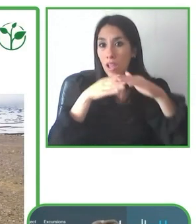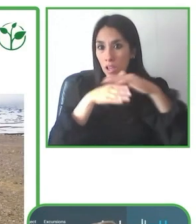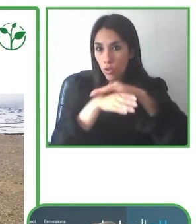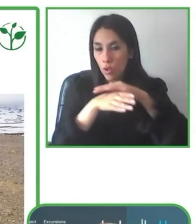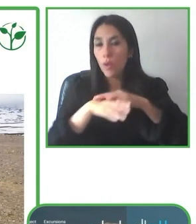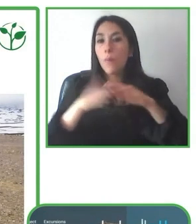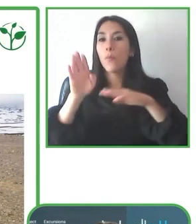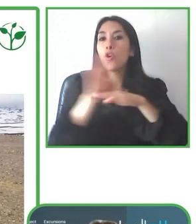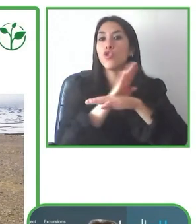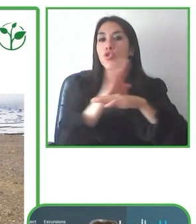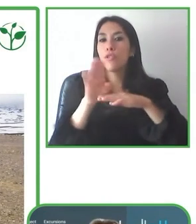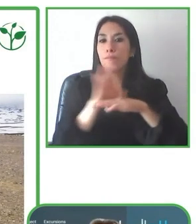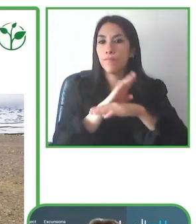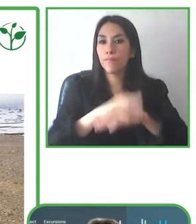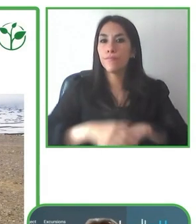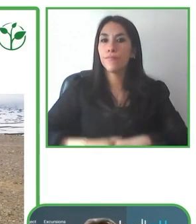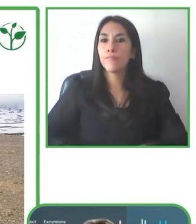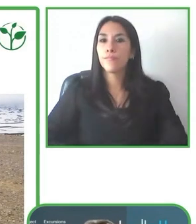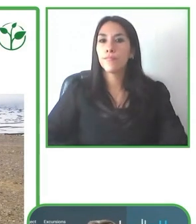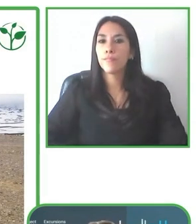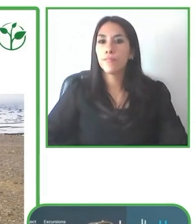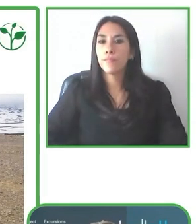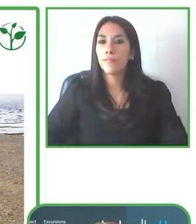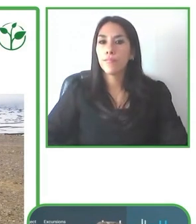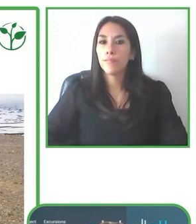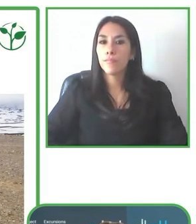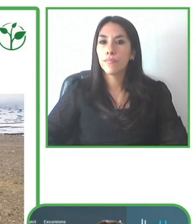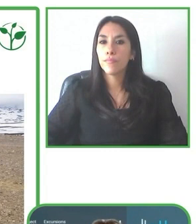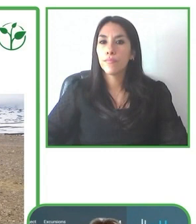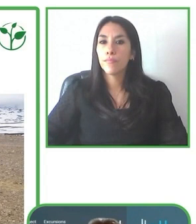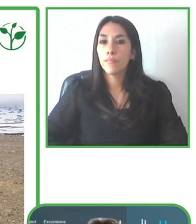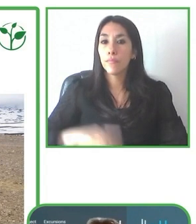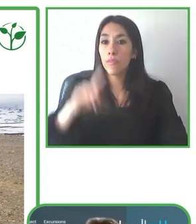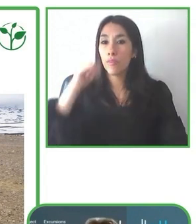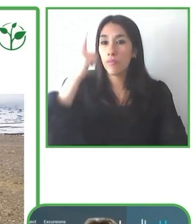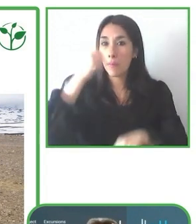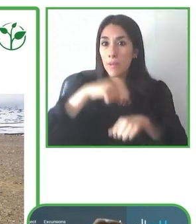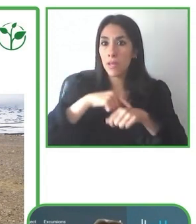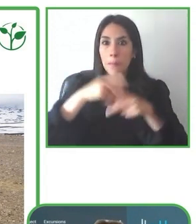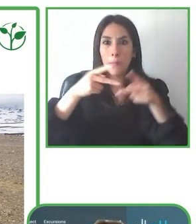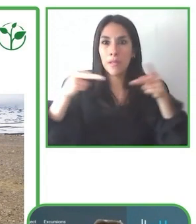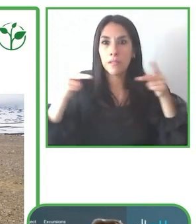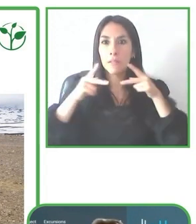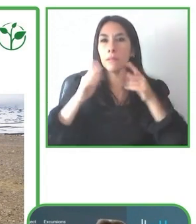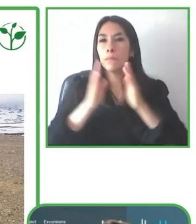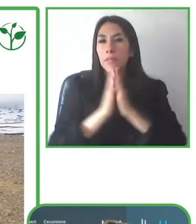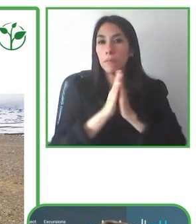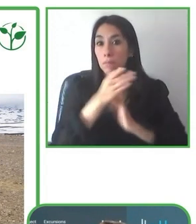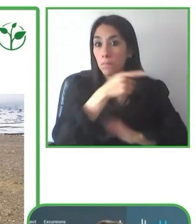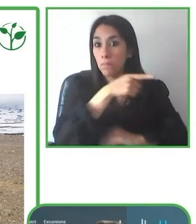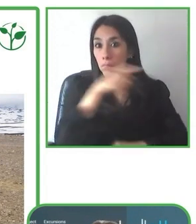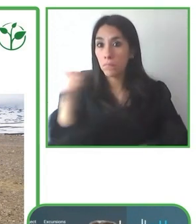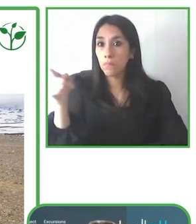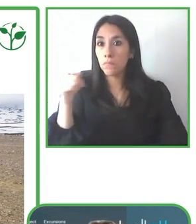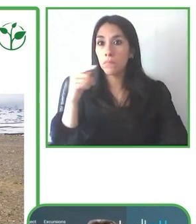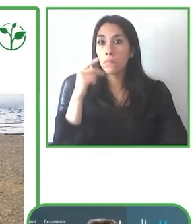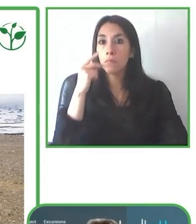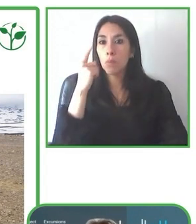experiencia liderando este proyecto. LatinAmerica for All, empresa de viajes con sede en Ecuador, que ofrece viajes a varios